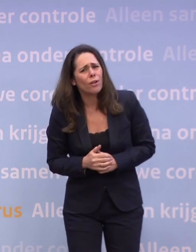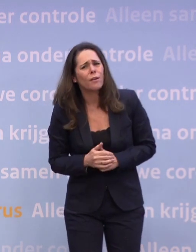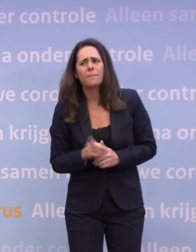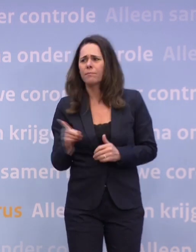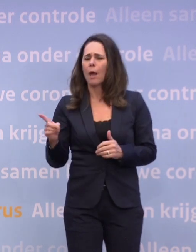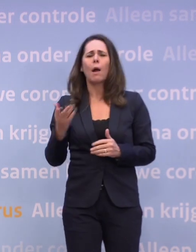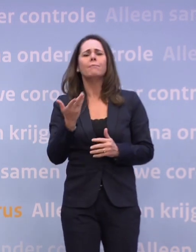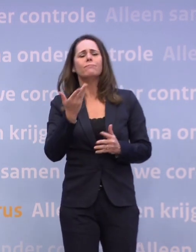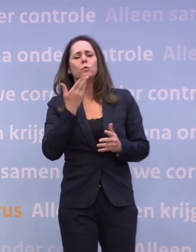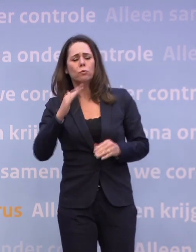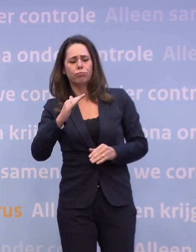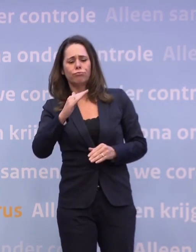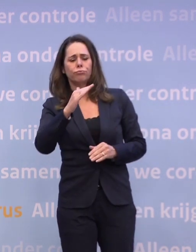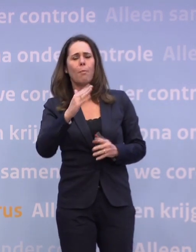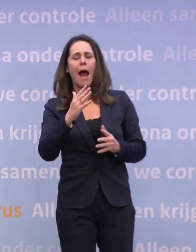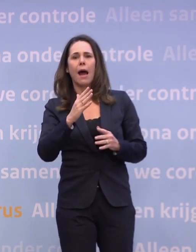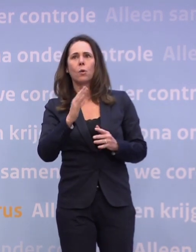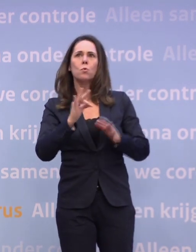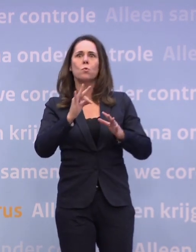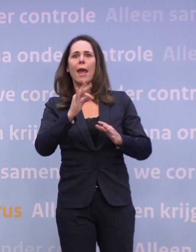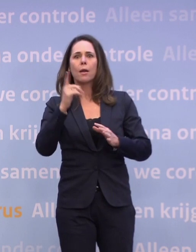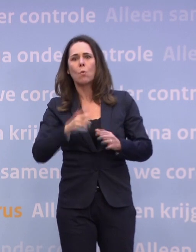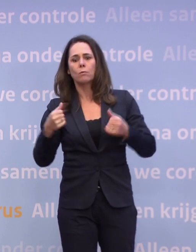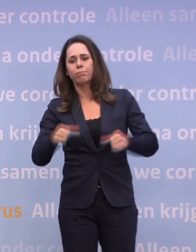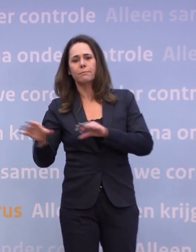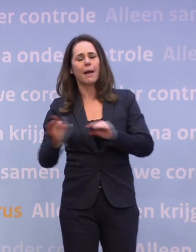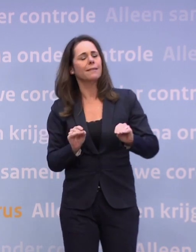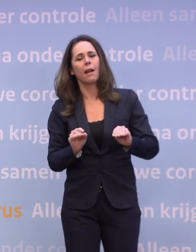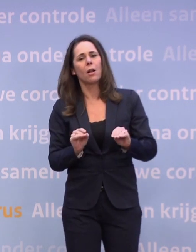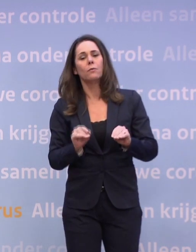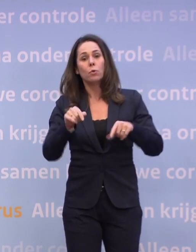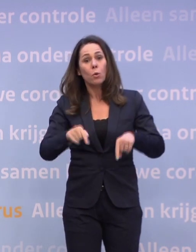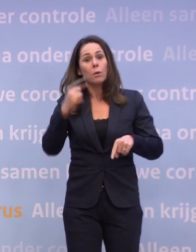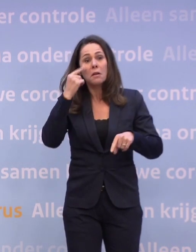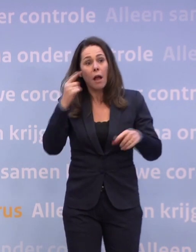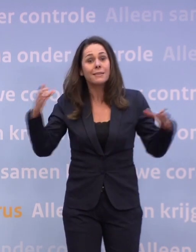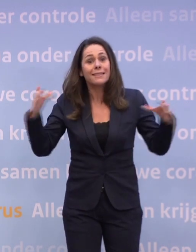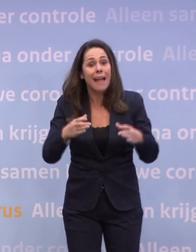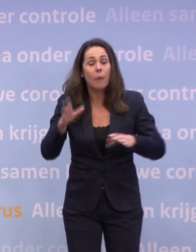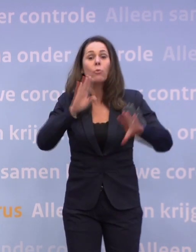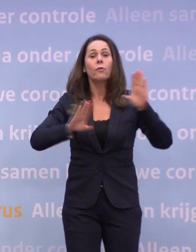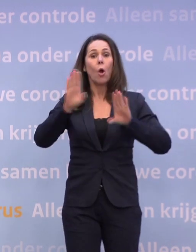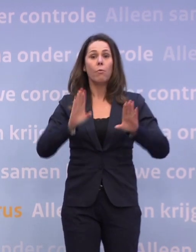De trend is niet goed, maar nog niet zo slecht... ...dat je nu al maatregelen zou moeten nemen. We hebben nu nog de kans met z'n allen om dat te voorkomen.